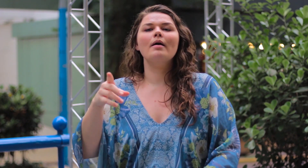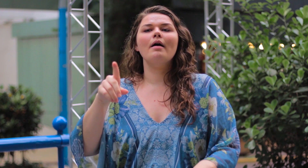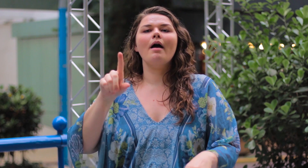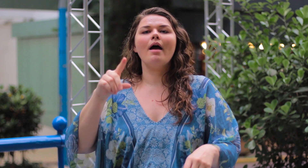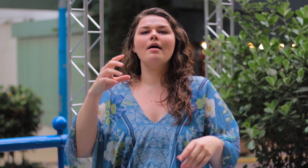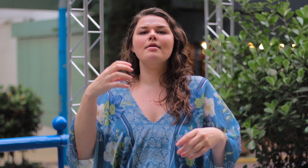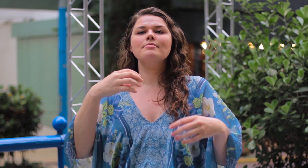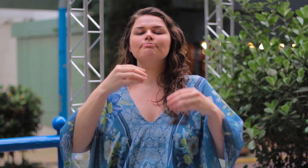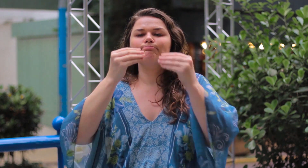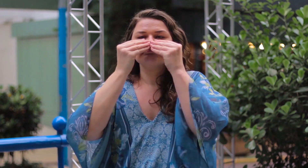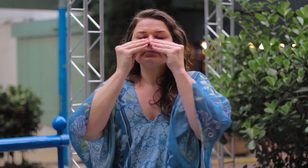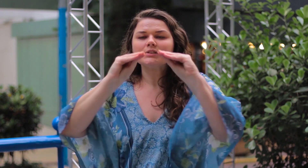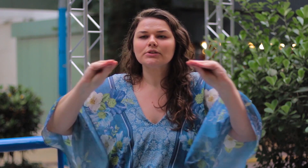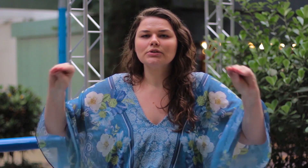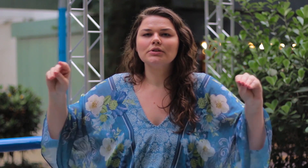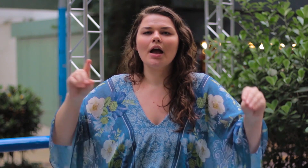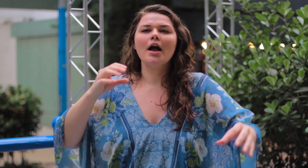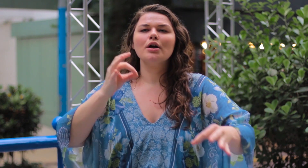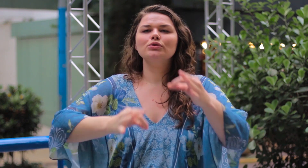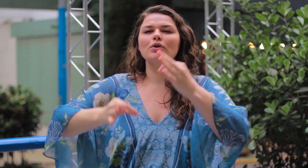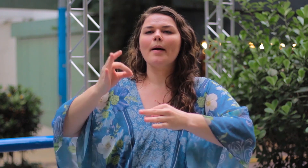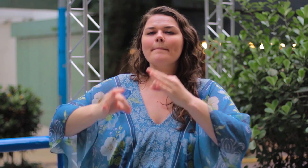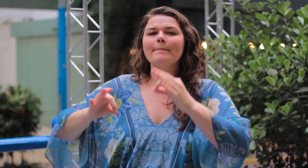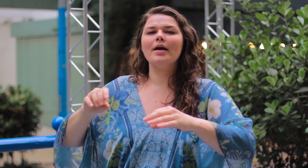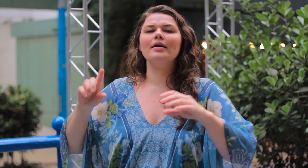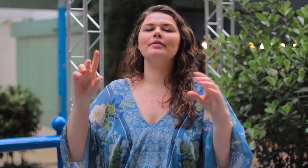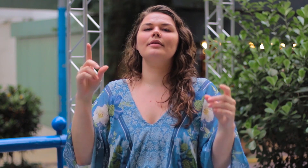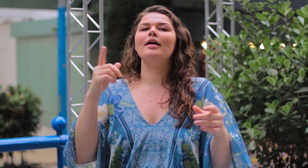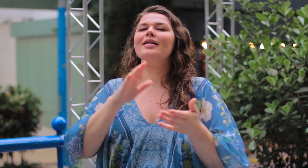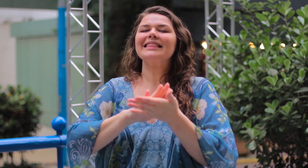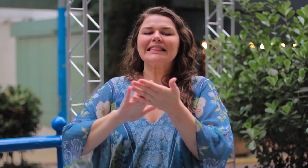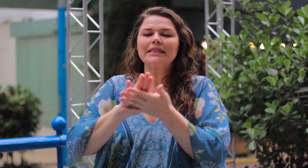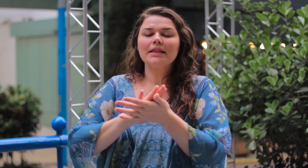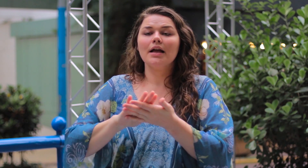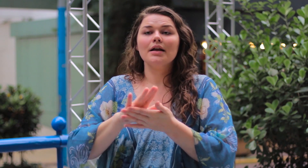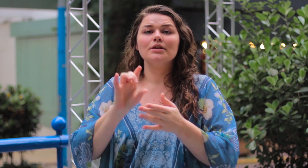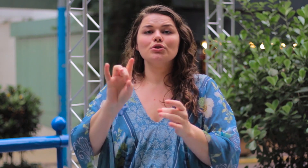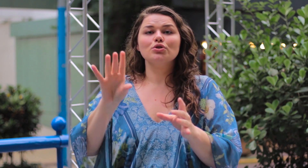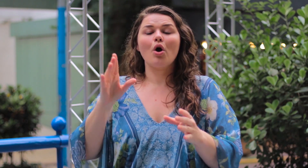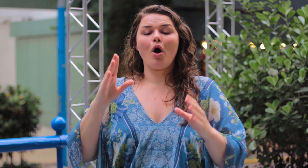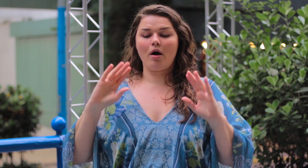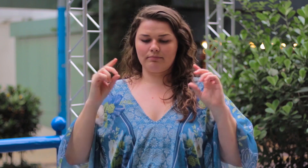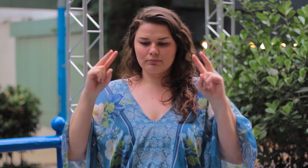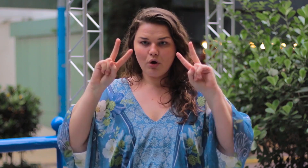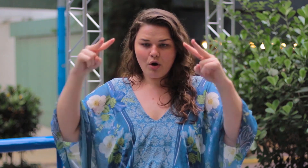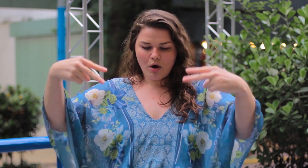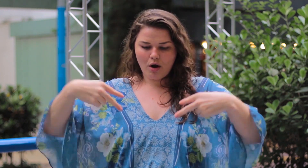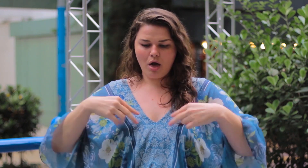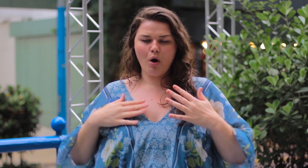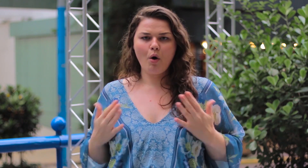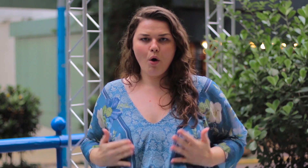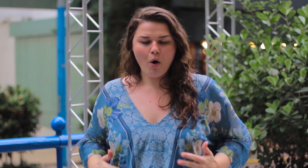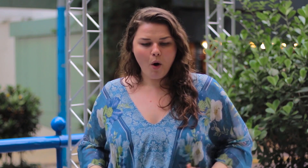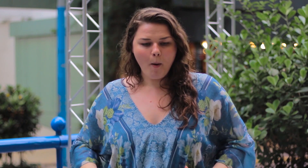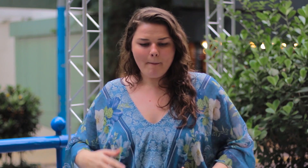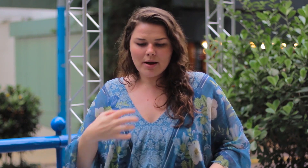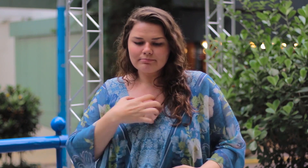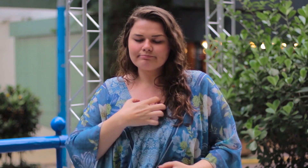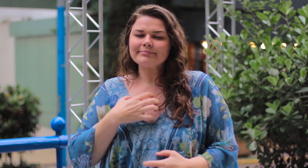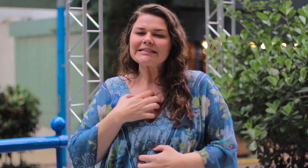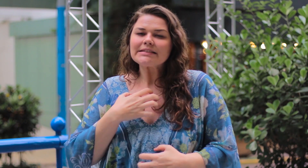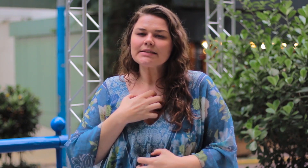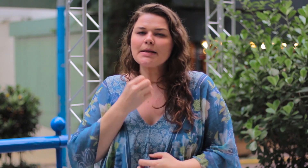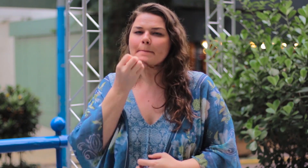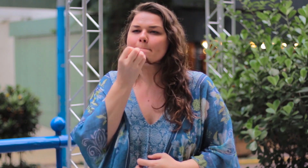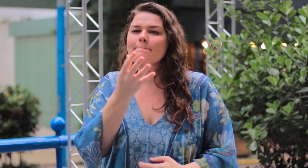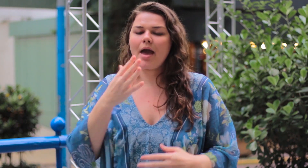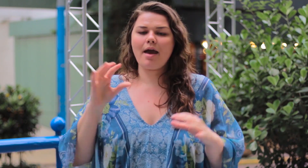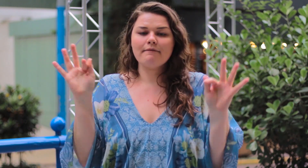Ignorem os julgamentos negativos. Olhem para o corpo de vocês e se sintam bem!